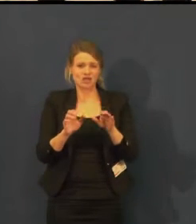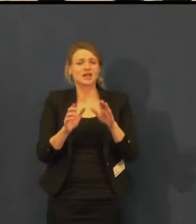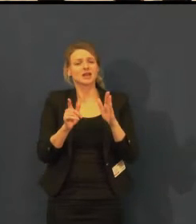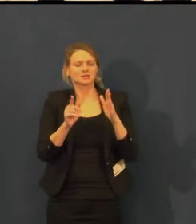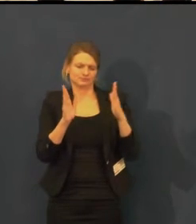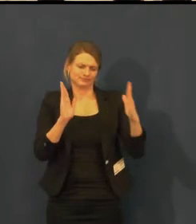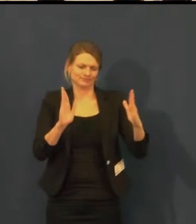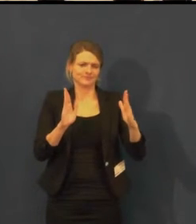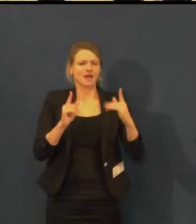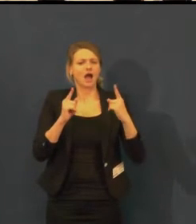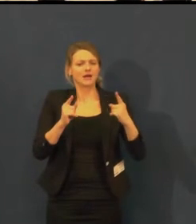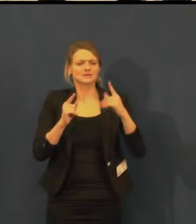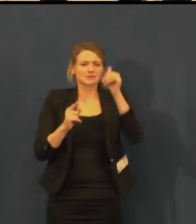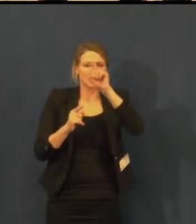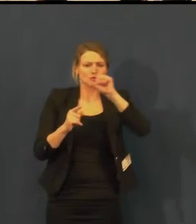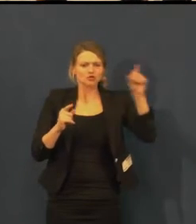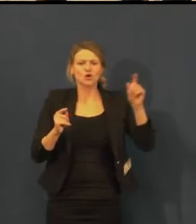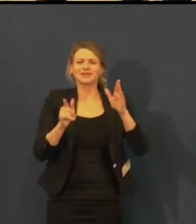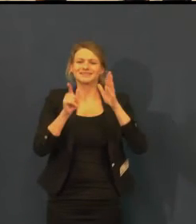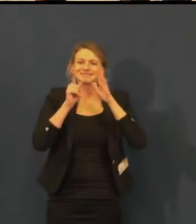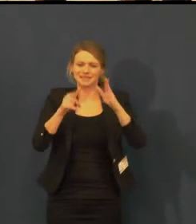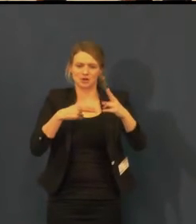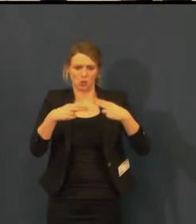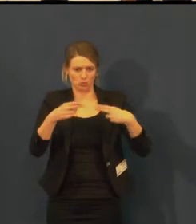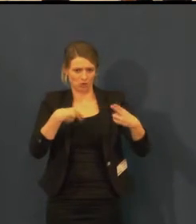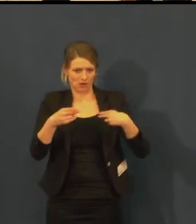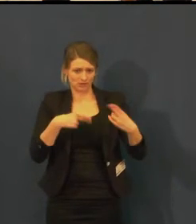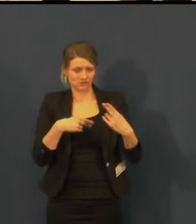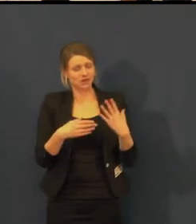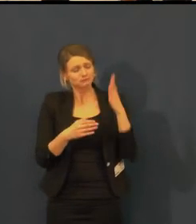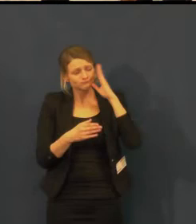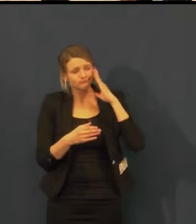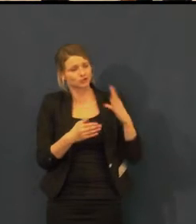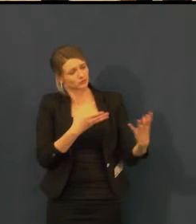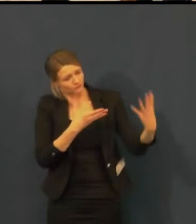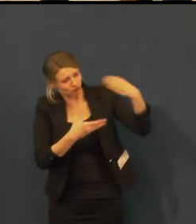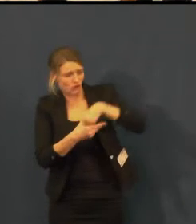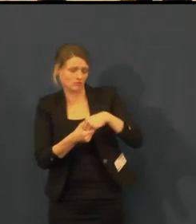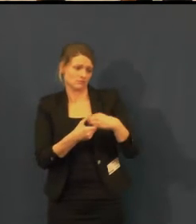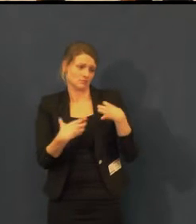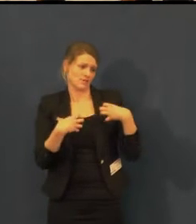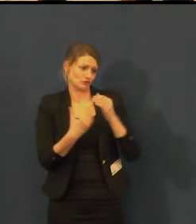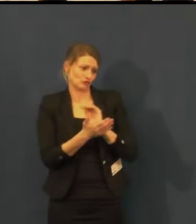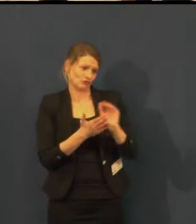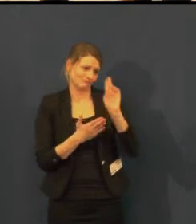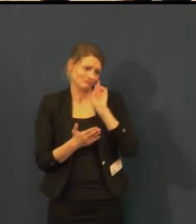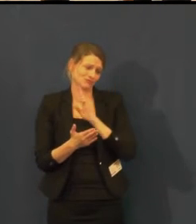a já udělám, co budu moci, z internetového marketingu.